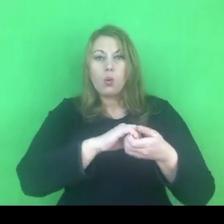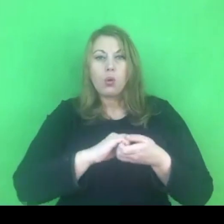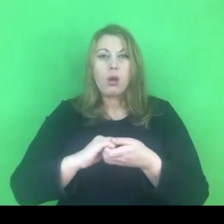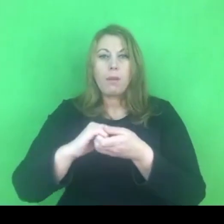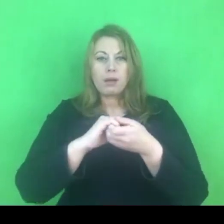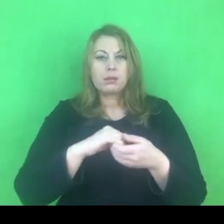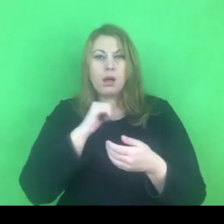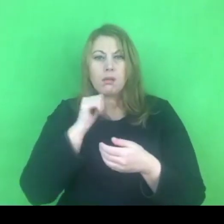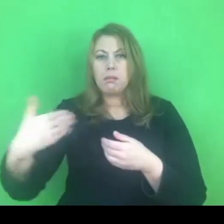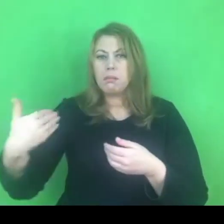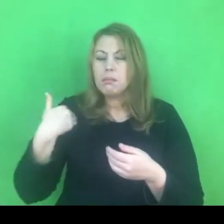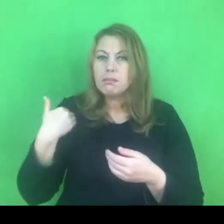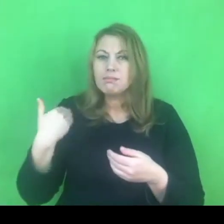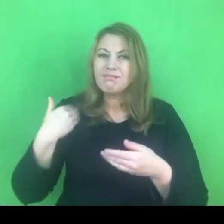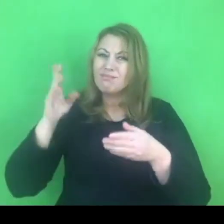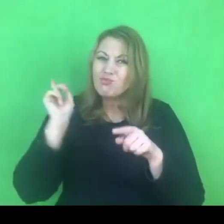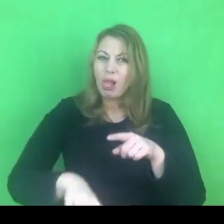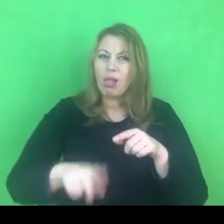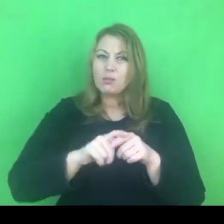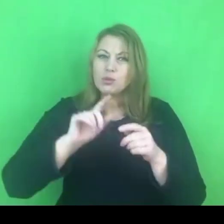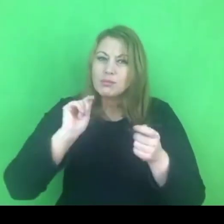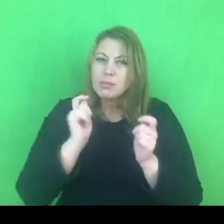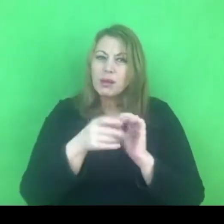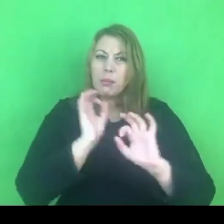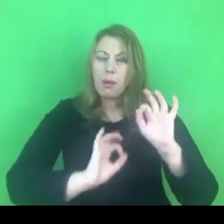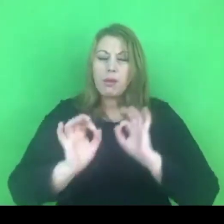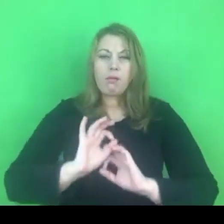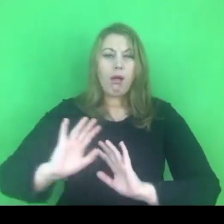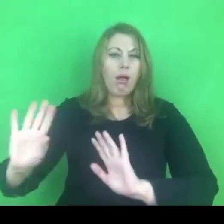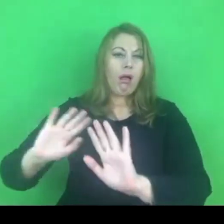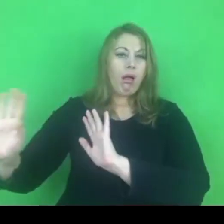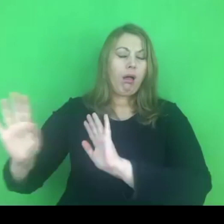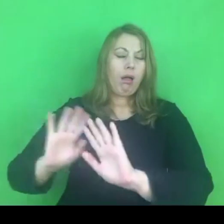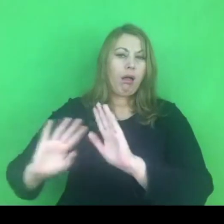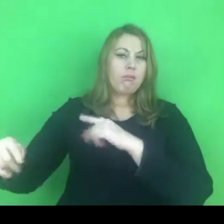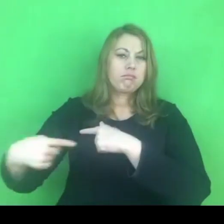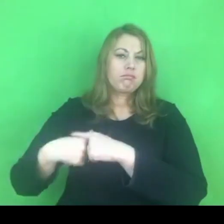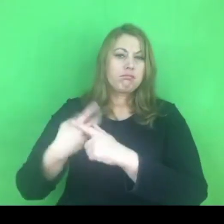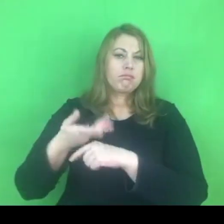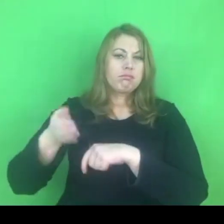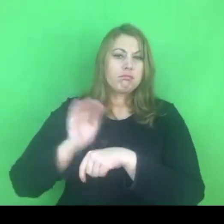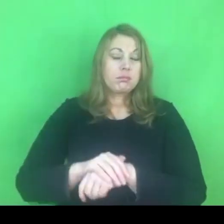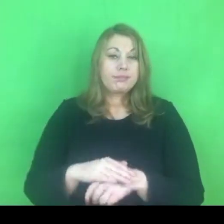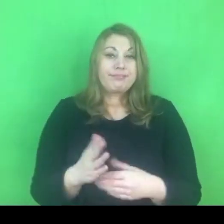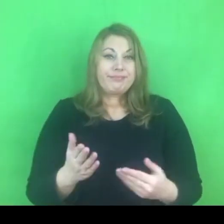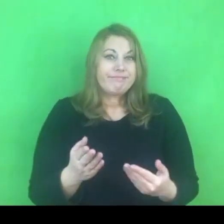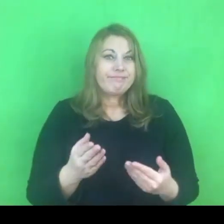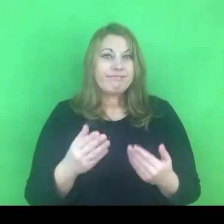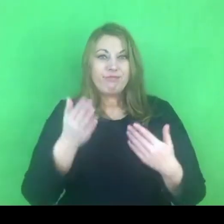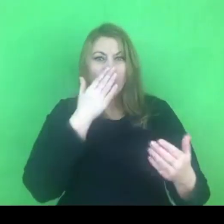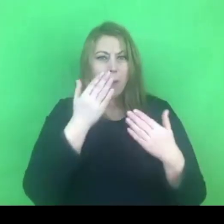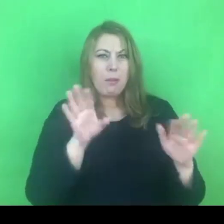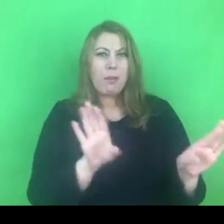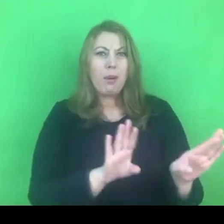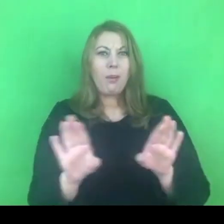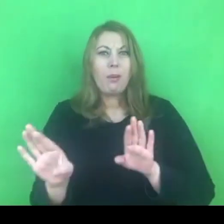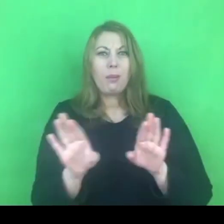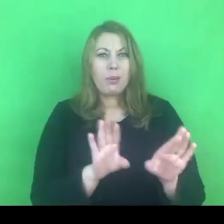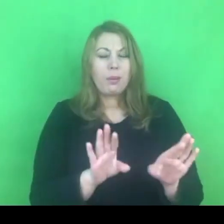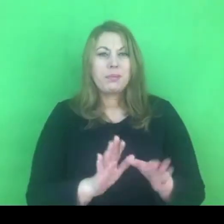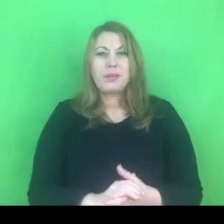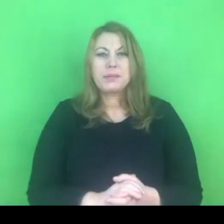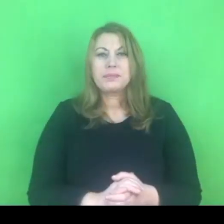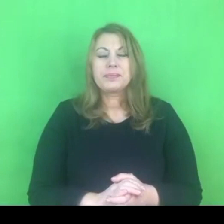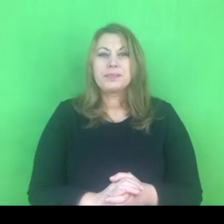Wydaje się, że niemożliwe jest nie zobaczenie analogii w tym sposobie myślenia.